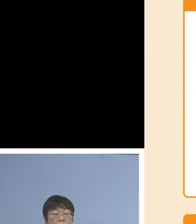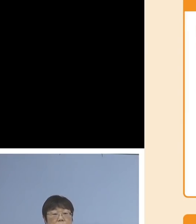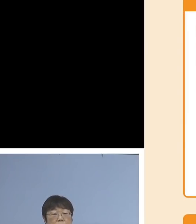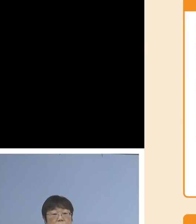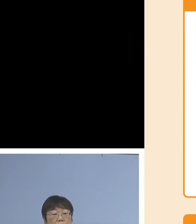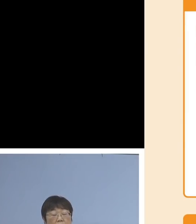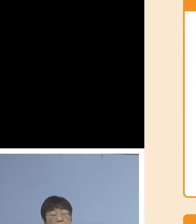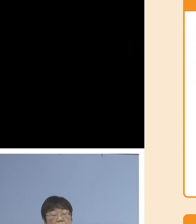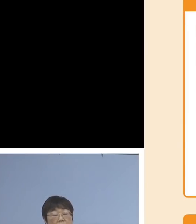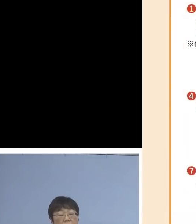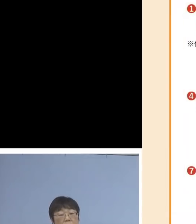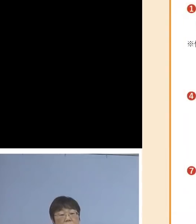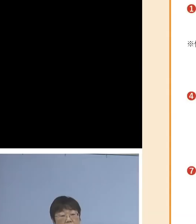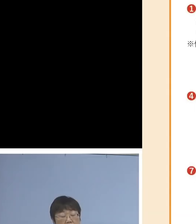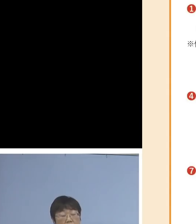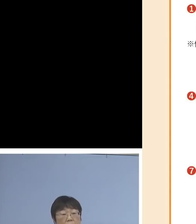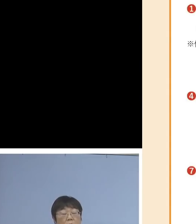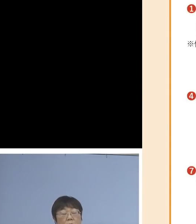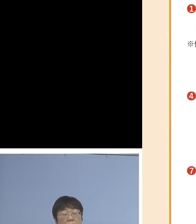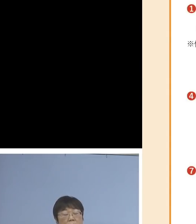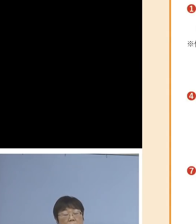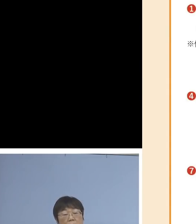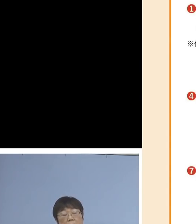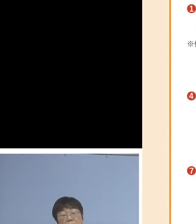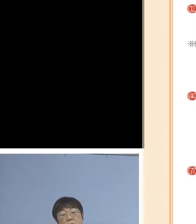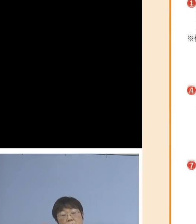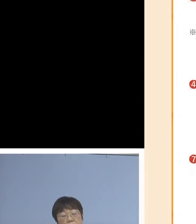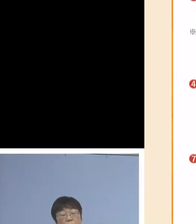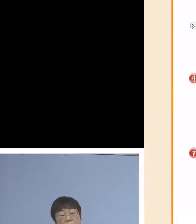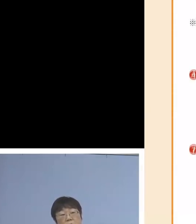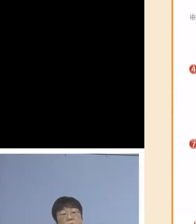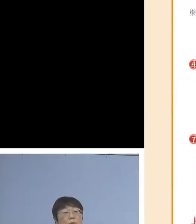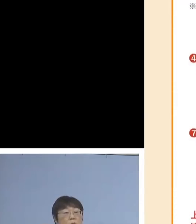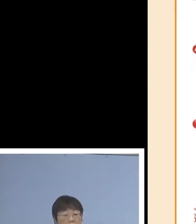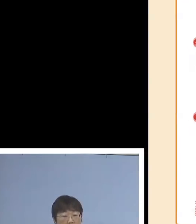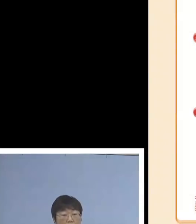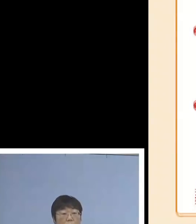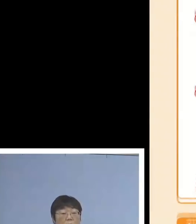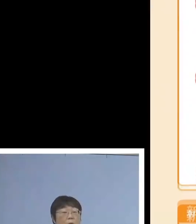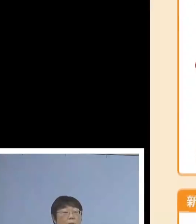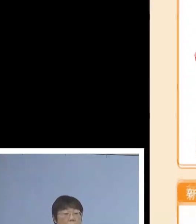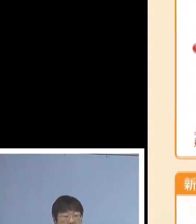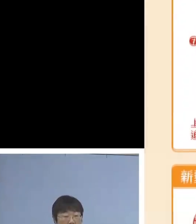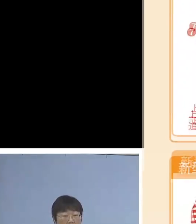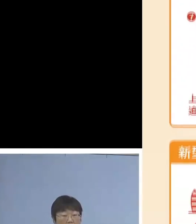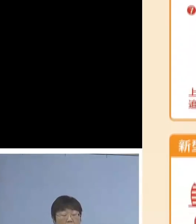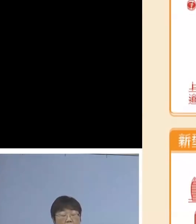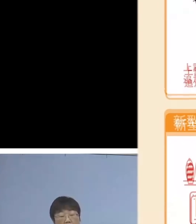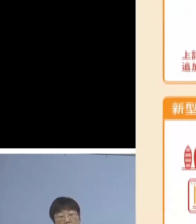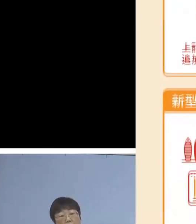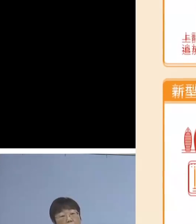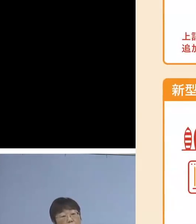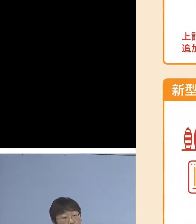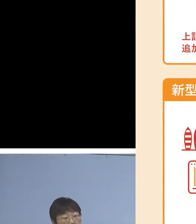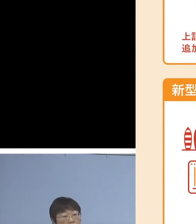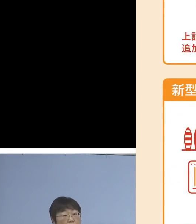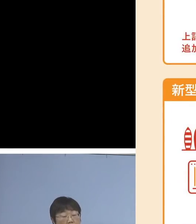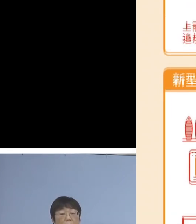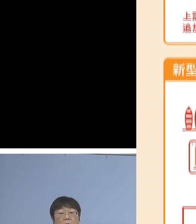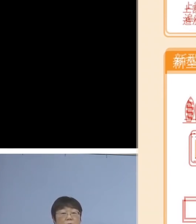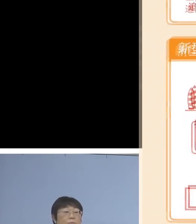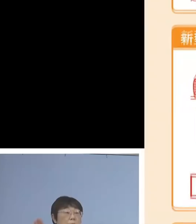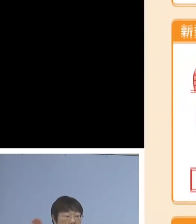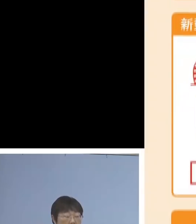0120-789-140、あるいは二次元コードが ご用意されておりますので